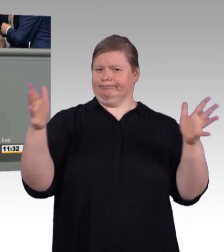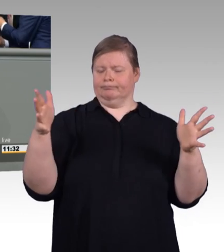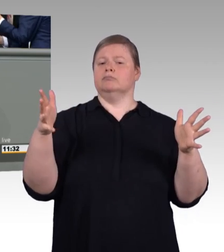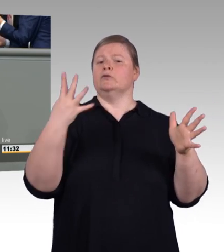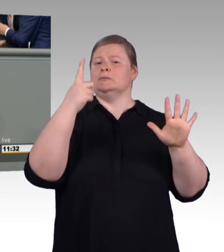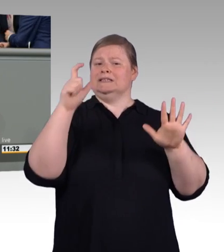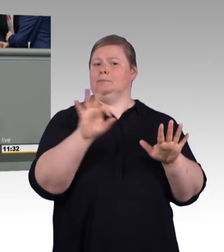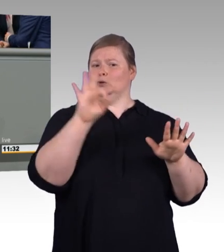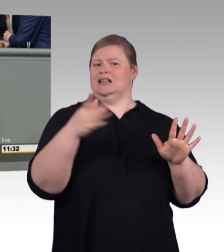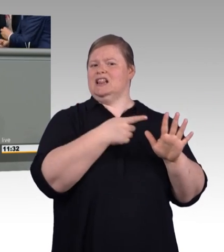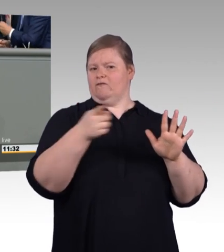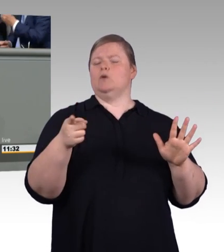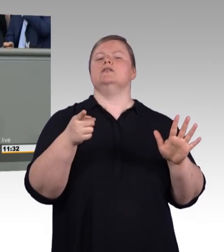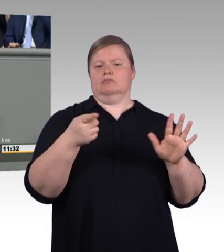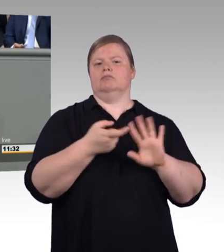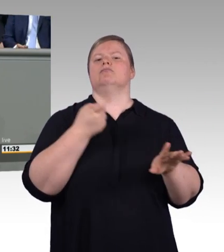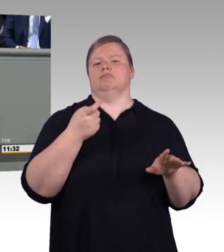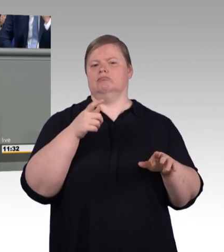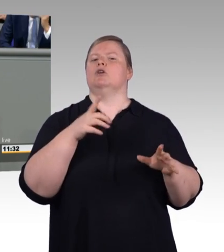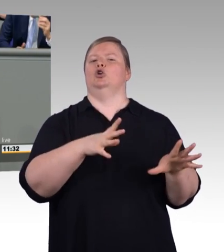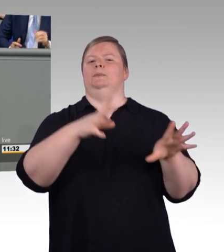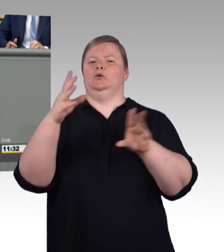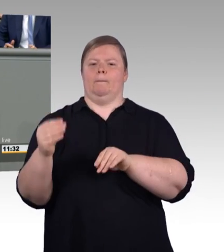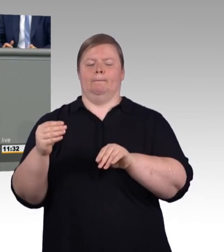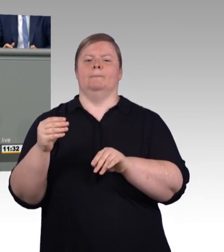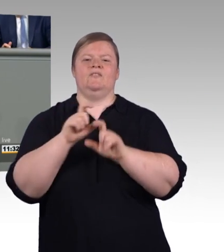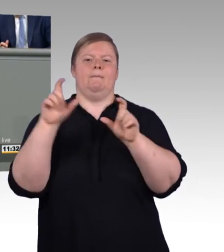Es lohnt sich sowohl für die Betriebe als auch für Auszubildende.